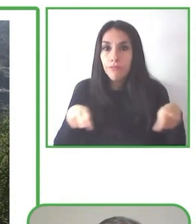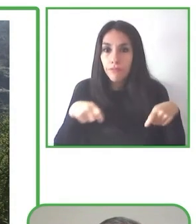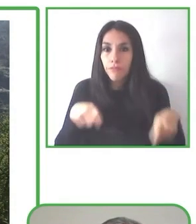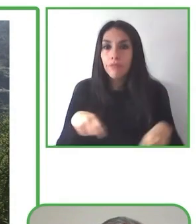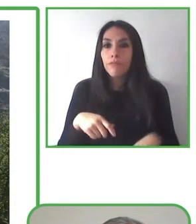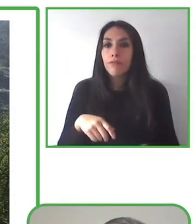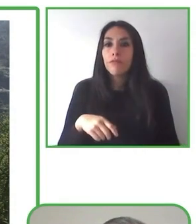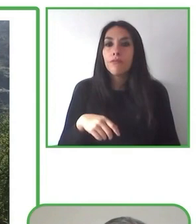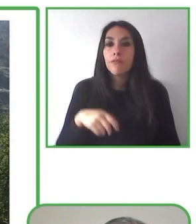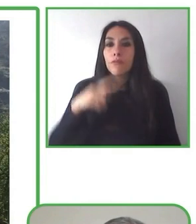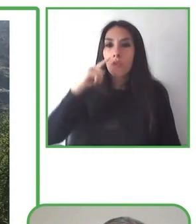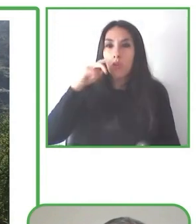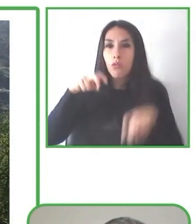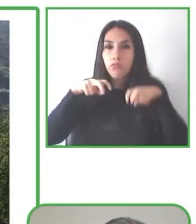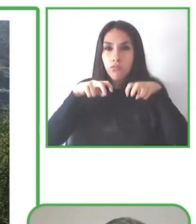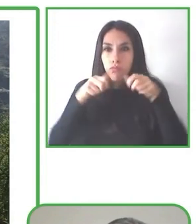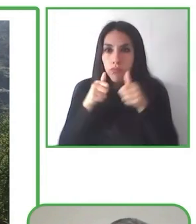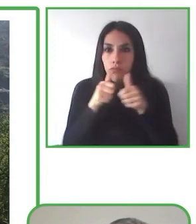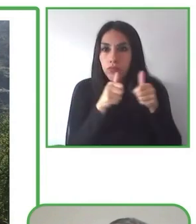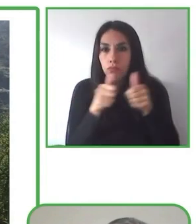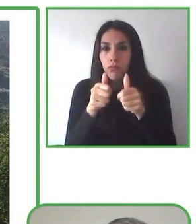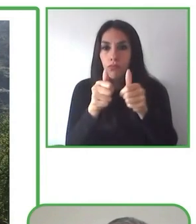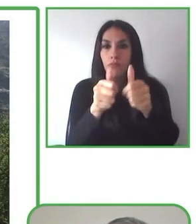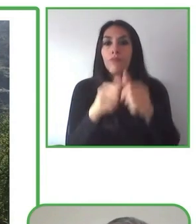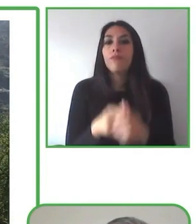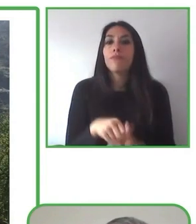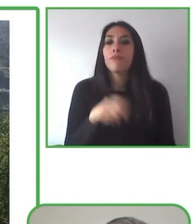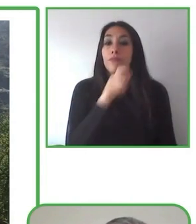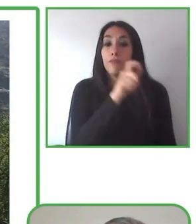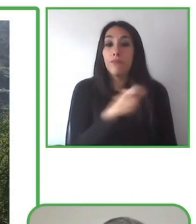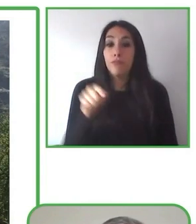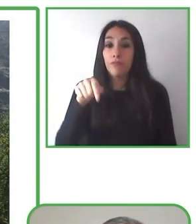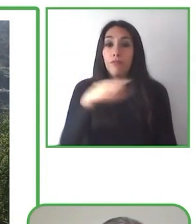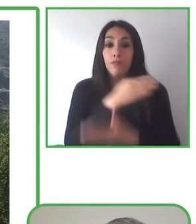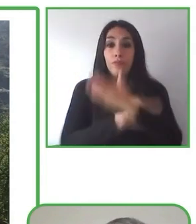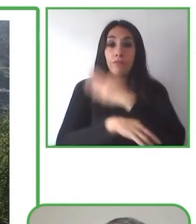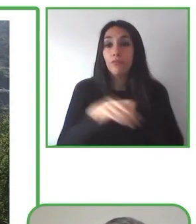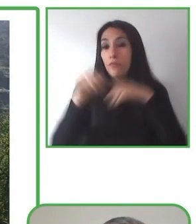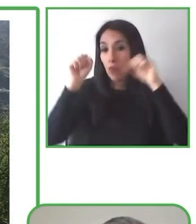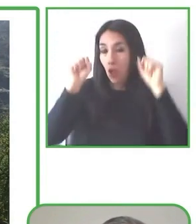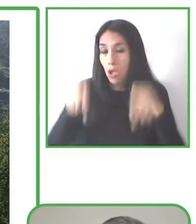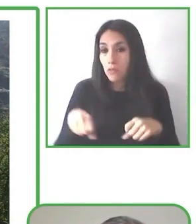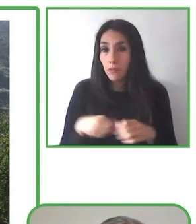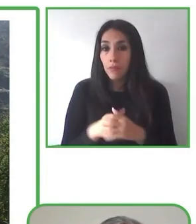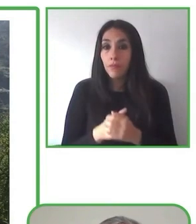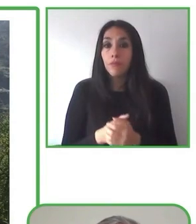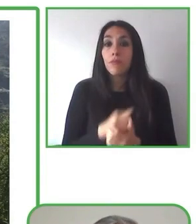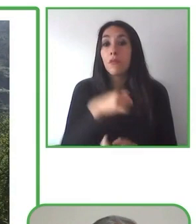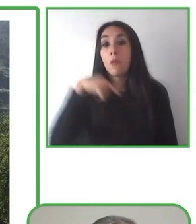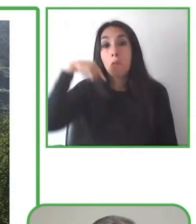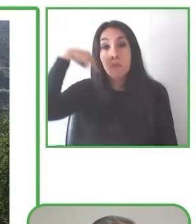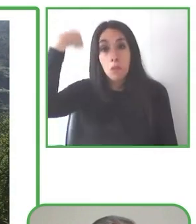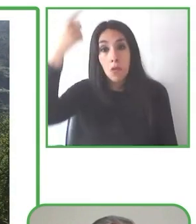Renat va a compartir con nosotros el trabajo realizado por Globe4all, la plataforma de